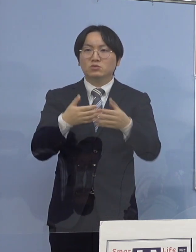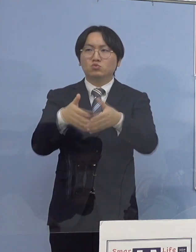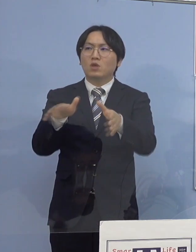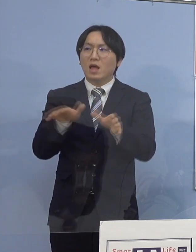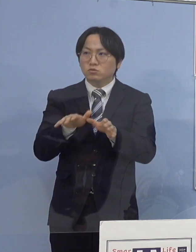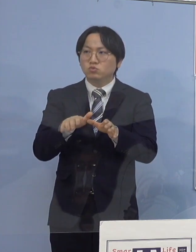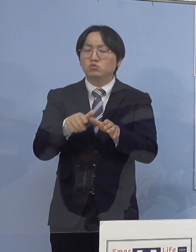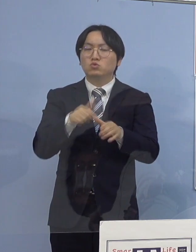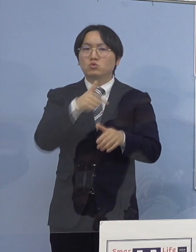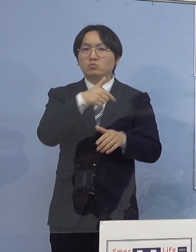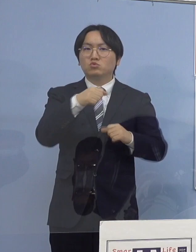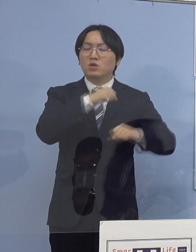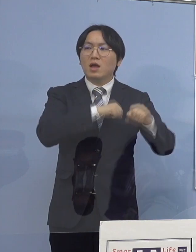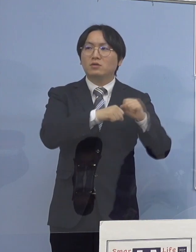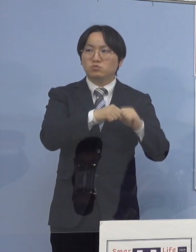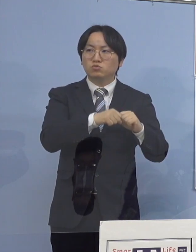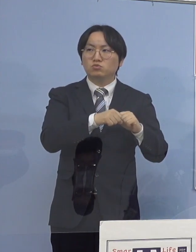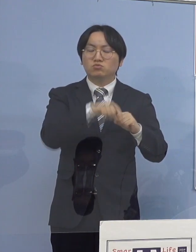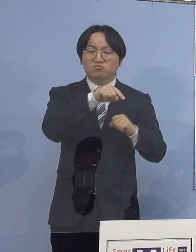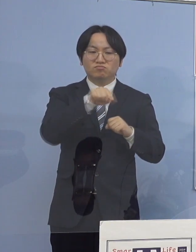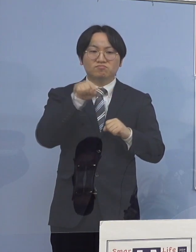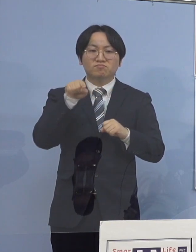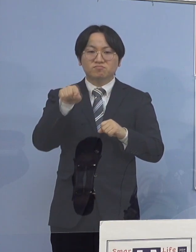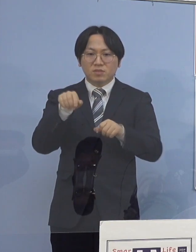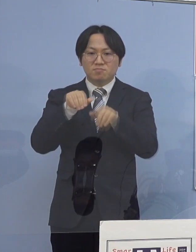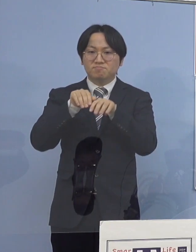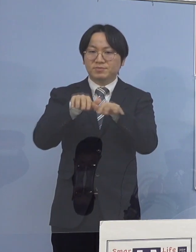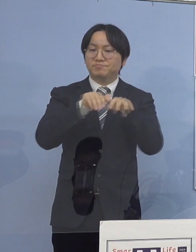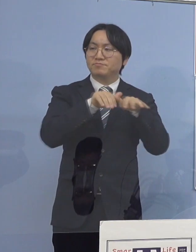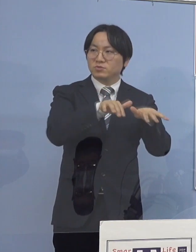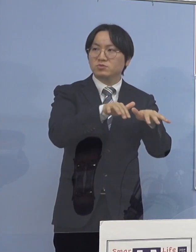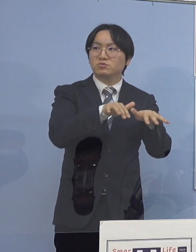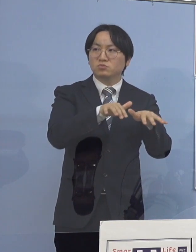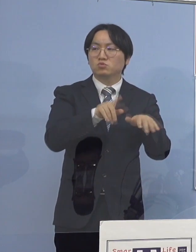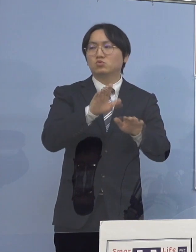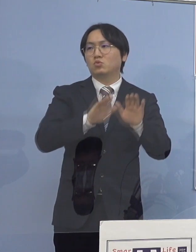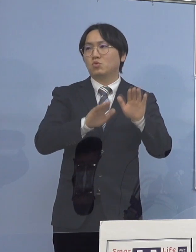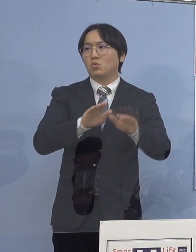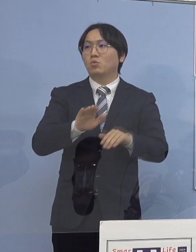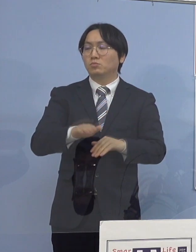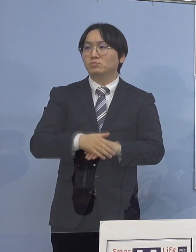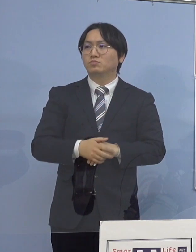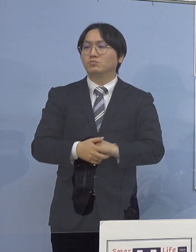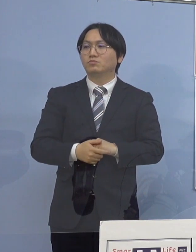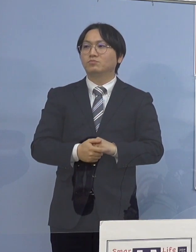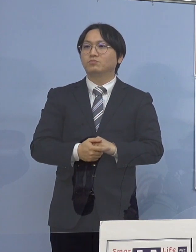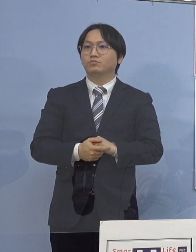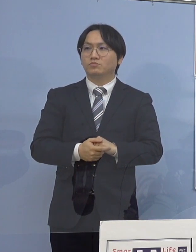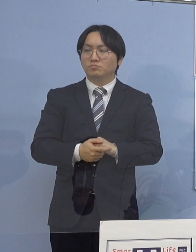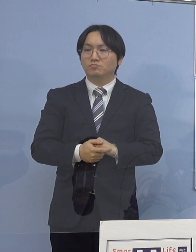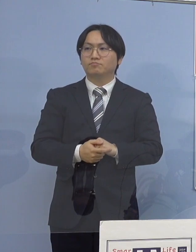これが感染の場、仕組みということになります 以上です